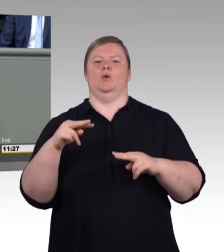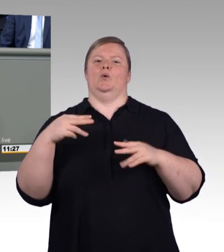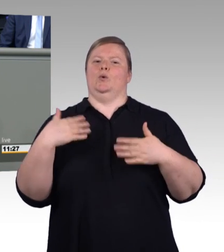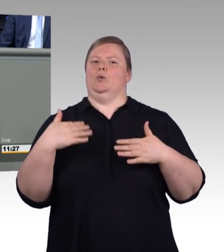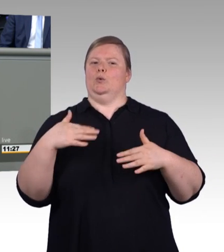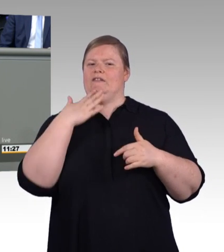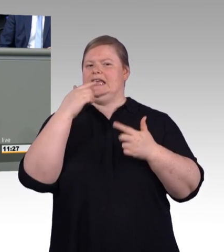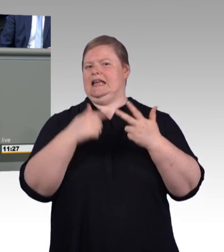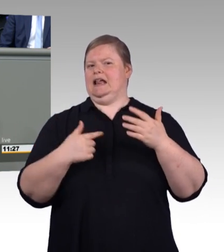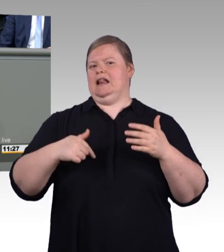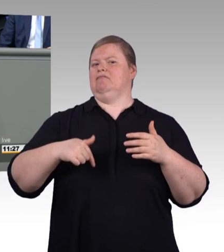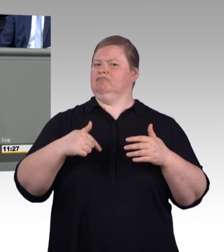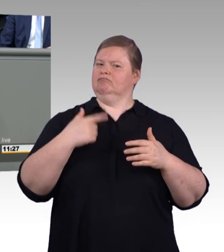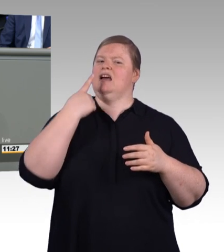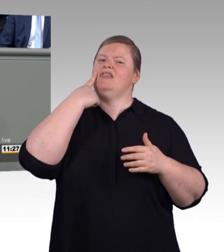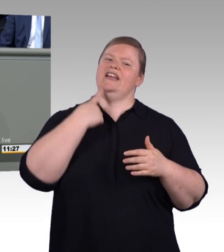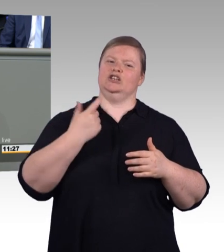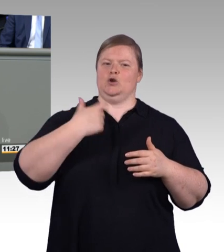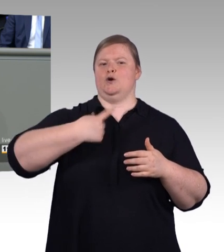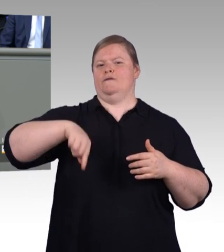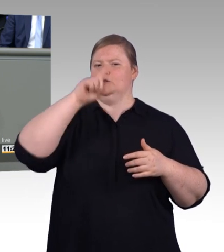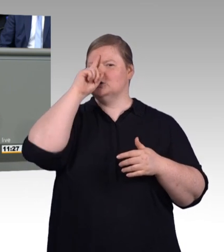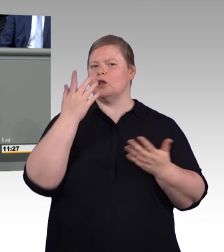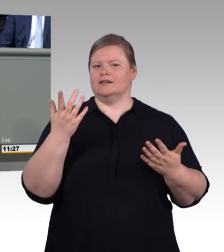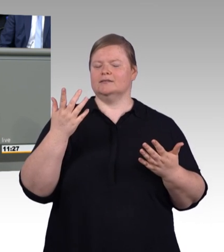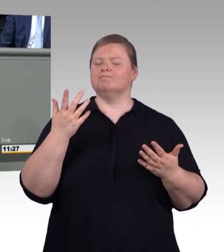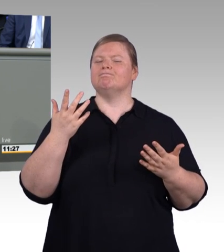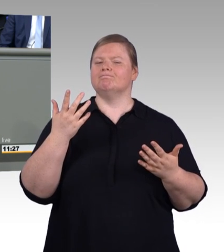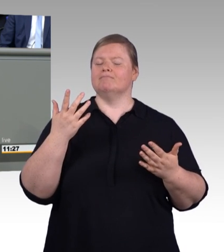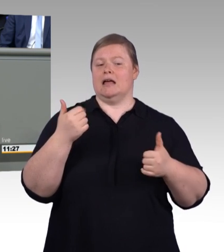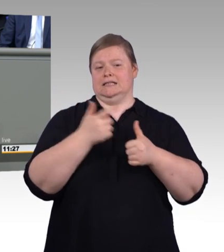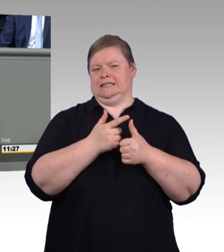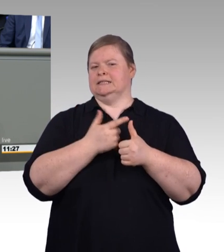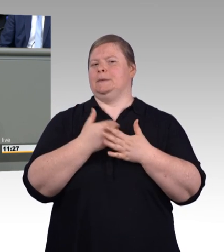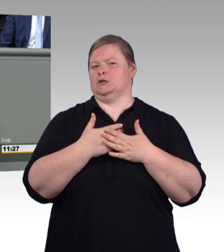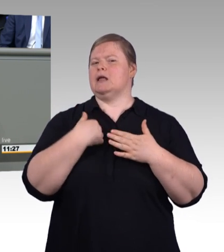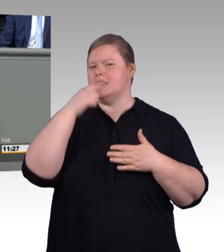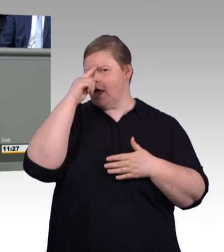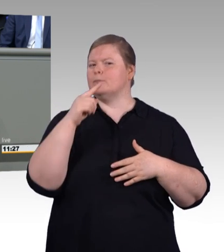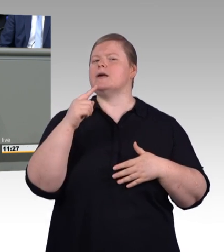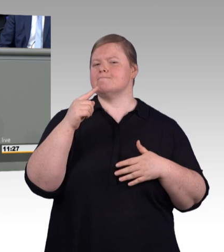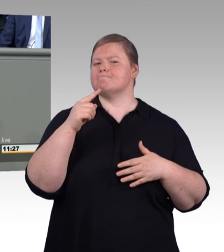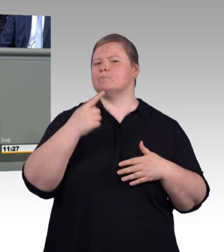und sie bietet den Betrieben hochqualifizierte Mitarbeiter. Die berufliche Bildung bei uns muss sich wahrlich nicht verstecken,